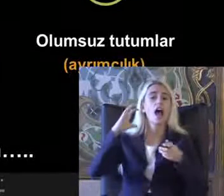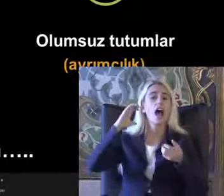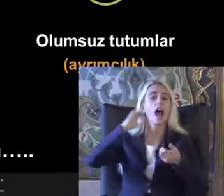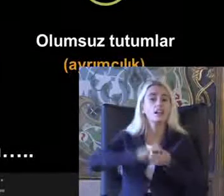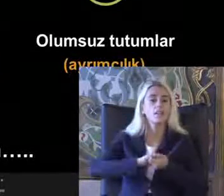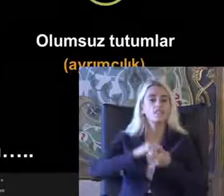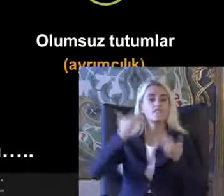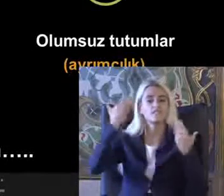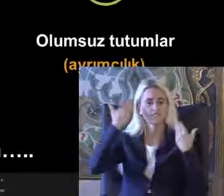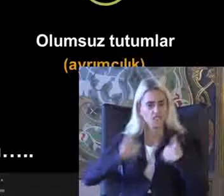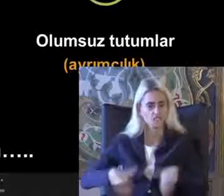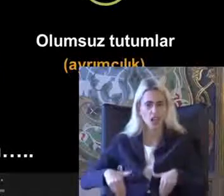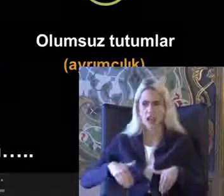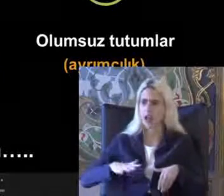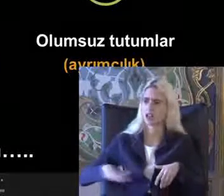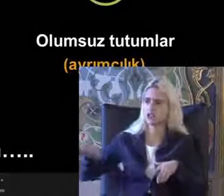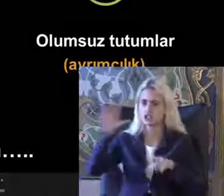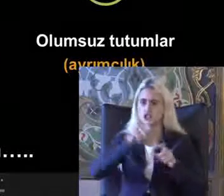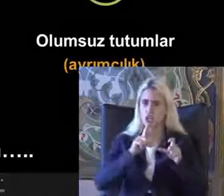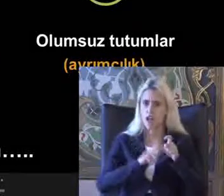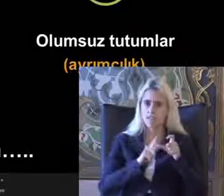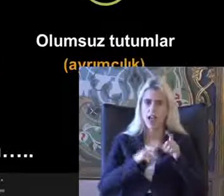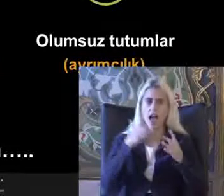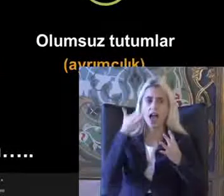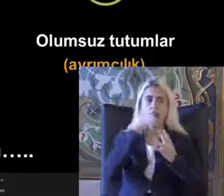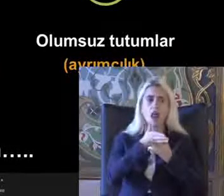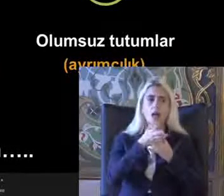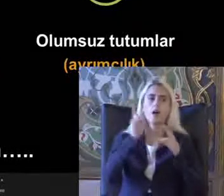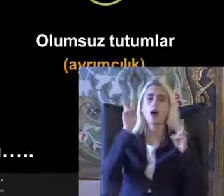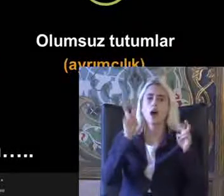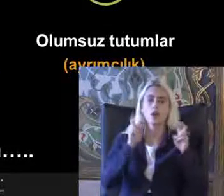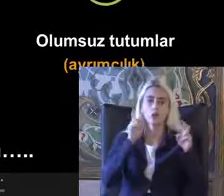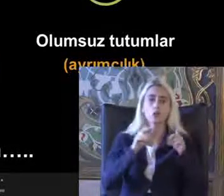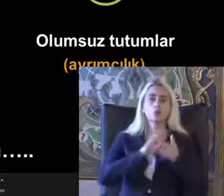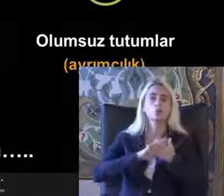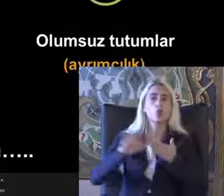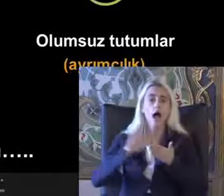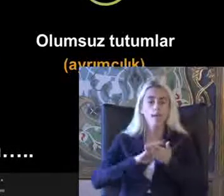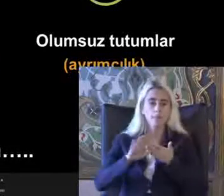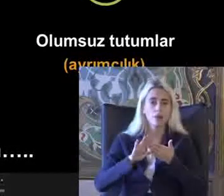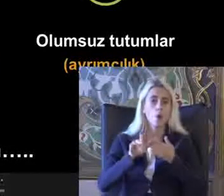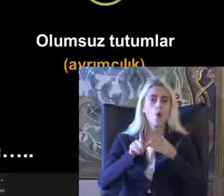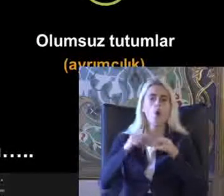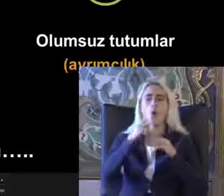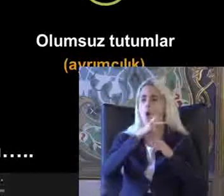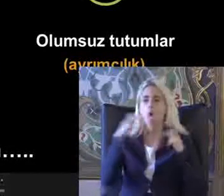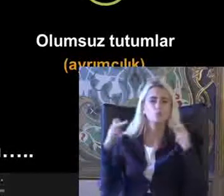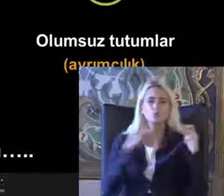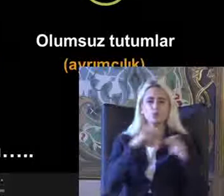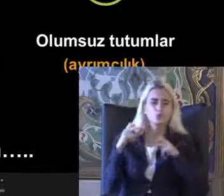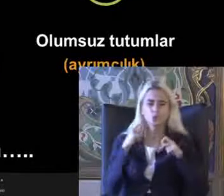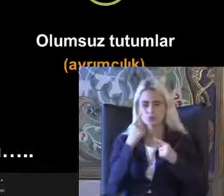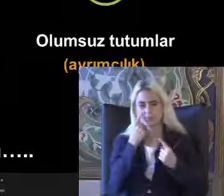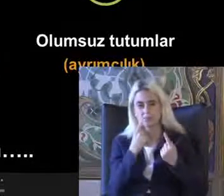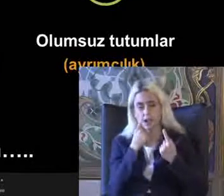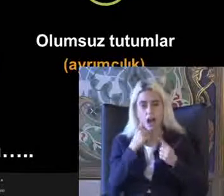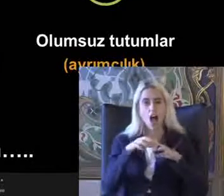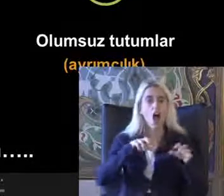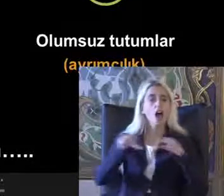Fiziksel çevrenin Lan düzenlenmesi Oluruz Suların ayrımcılıktan uzaklaşılarak